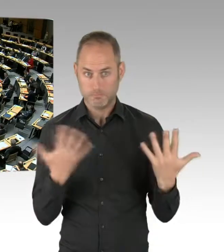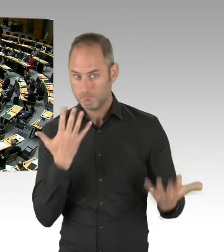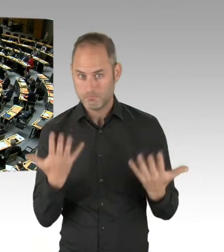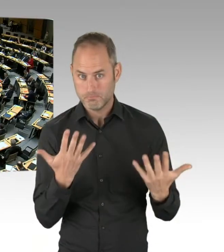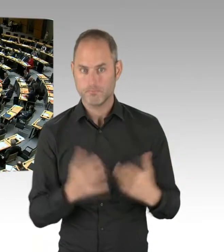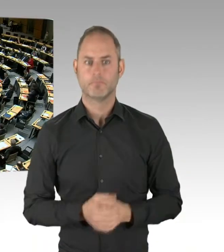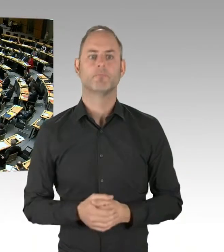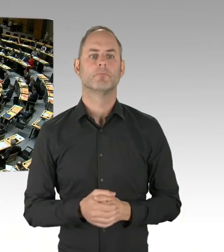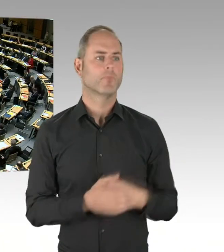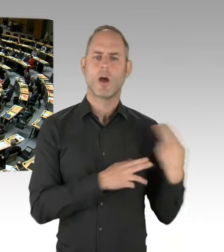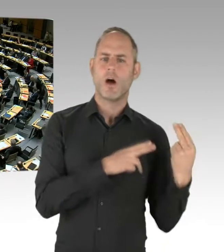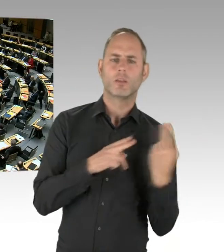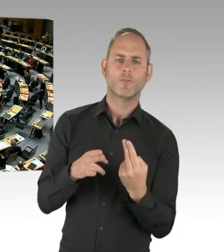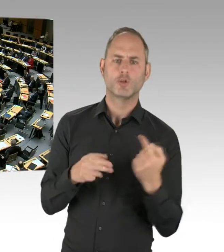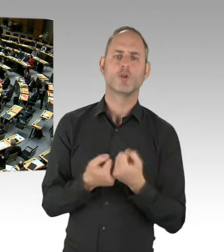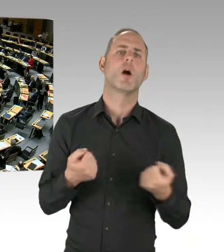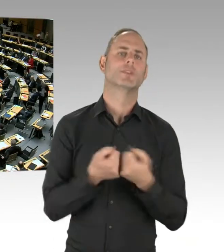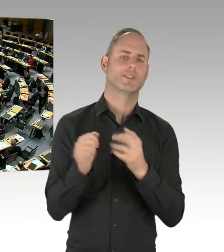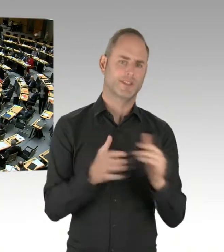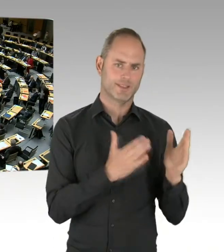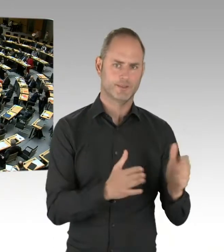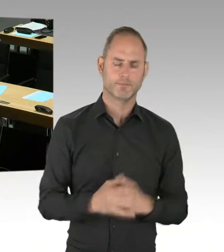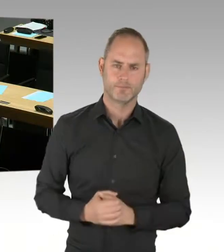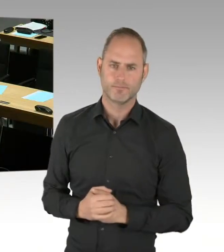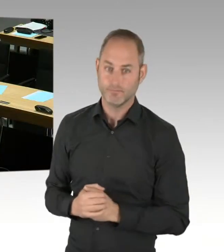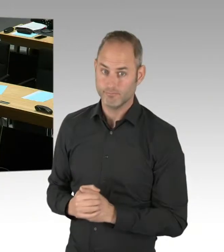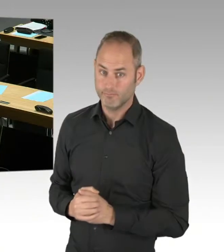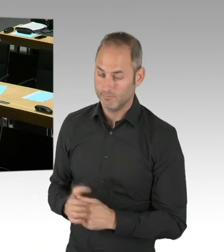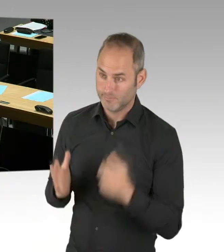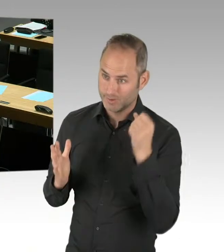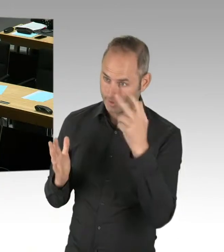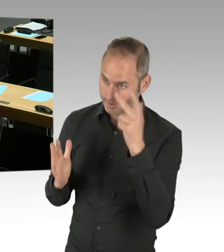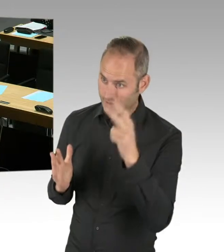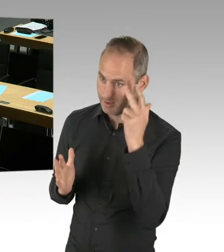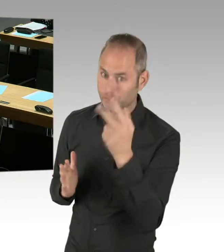sehr geehrter Herr Abgeordneter, vielen Dank für die Frage zu dem Verfahren, das der Koalition ja auch sehr wichtig ist,